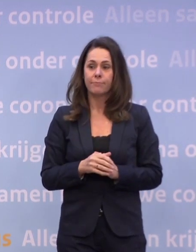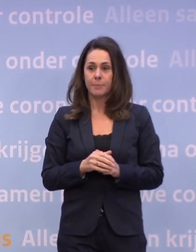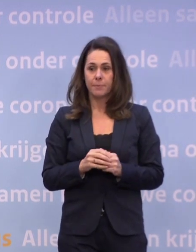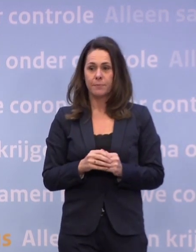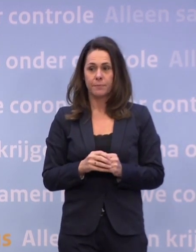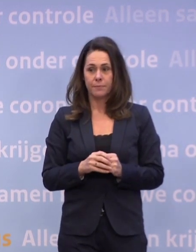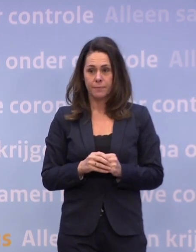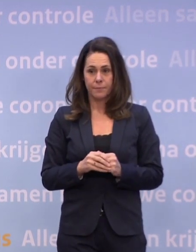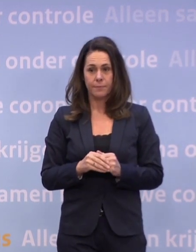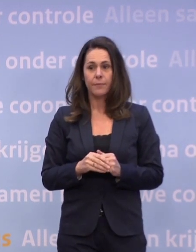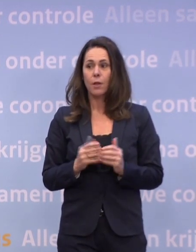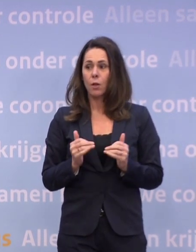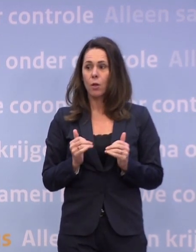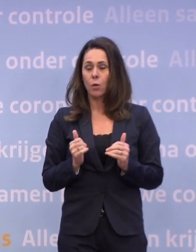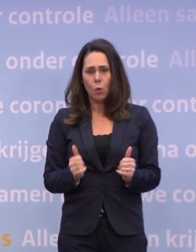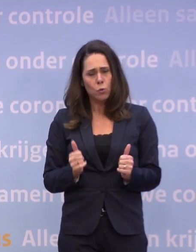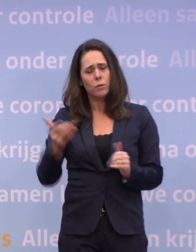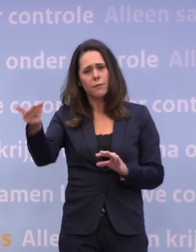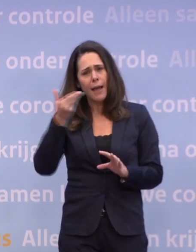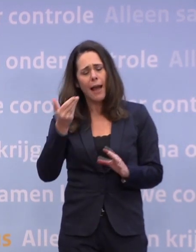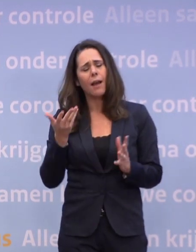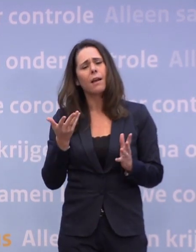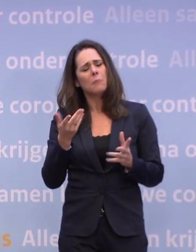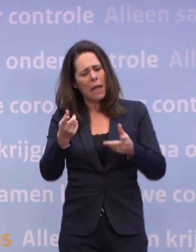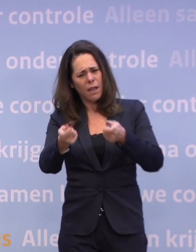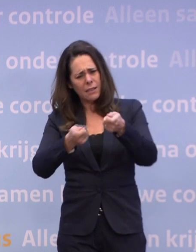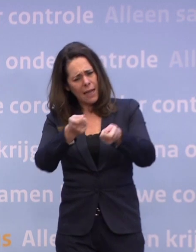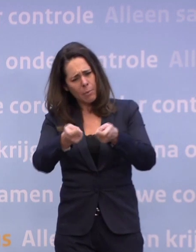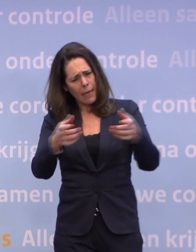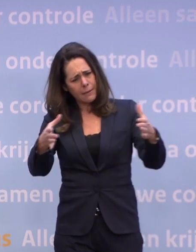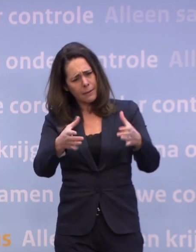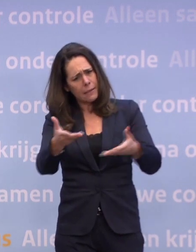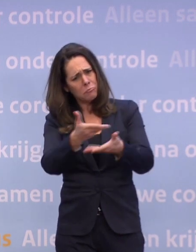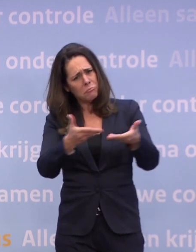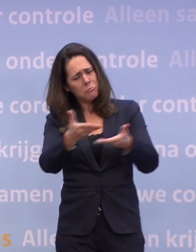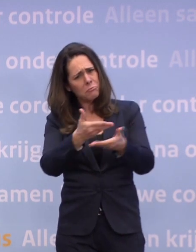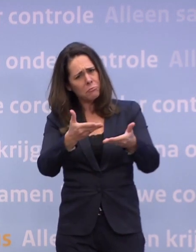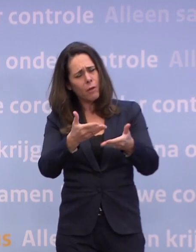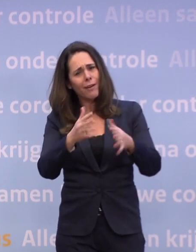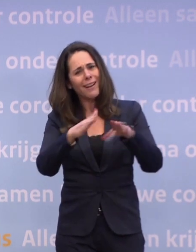Goed. Is er in het kabinet ook gesproken over bijvoorbeeld de kerstborrels?